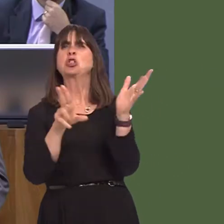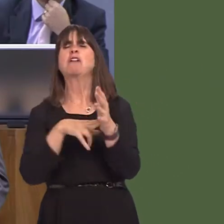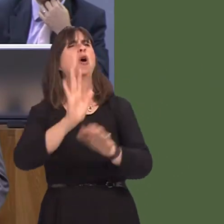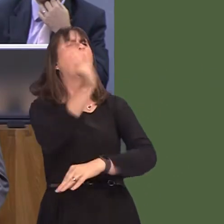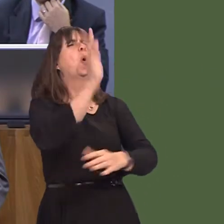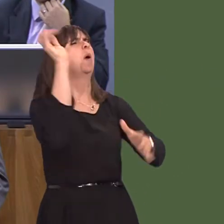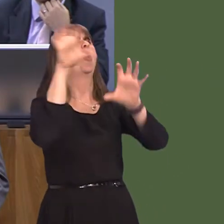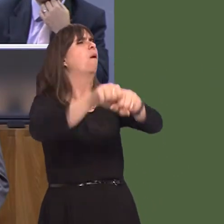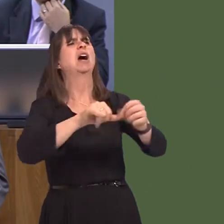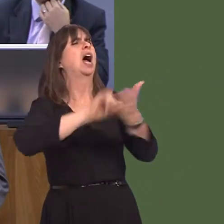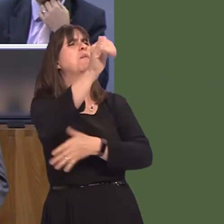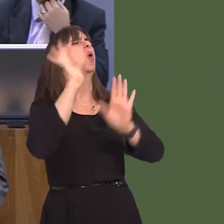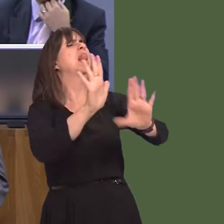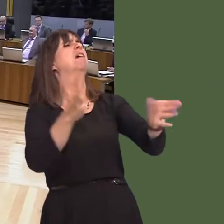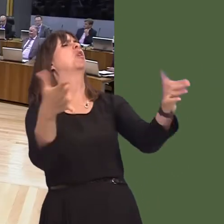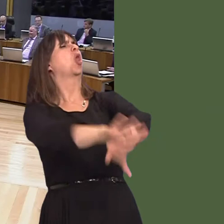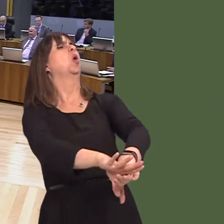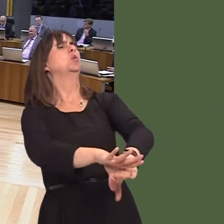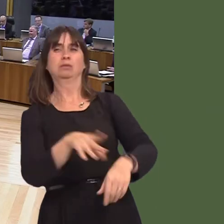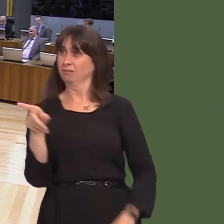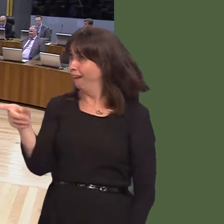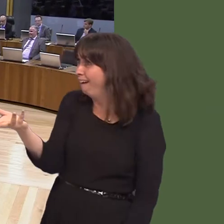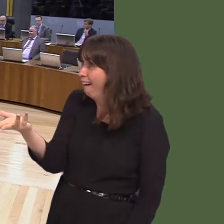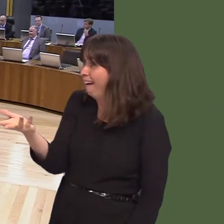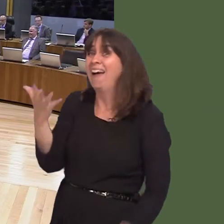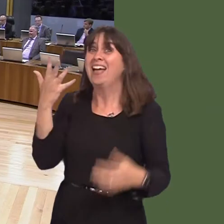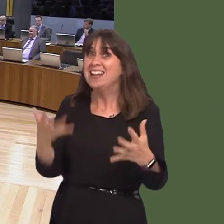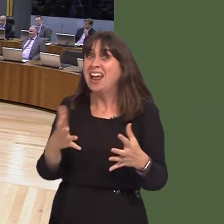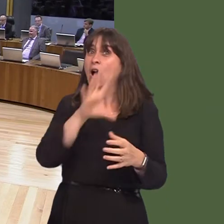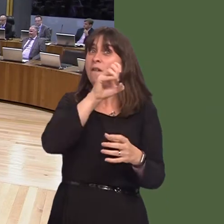not to buy the airport, they wanted to leave it close, and now it's up by 50 per cent in